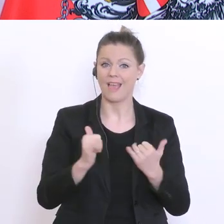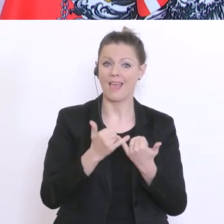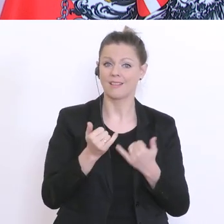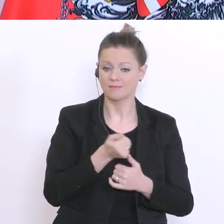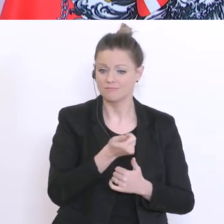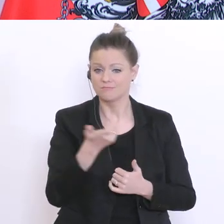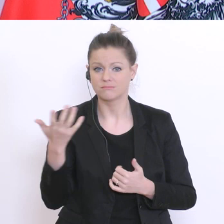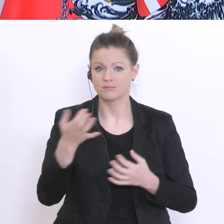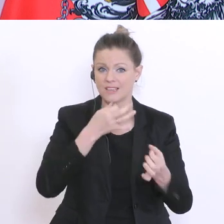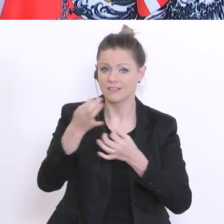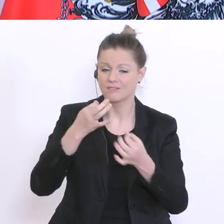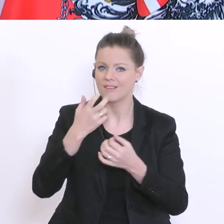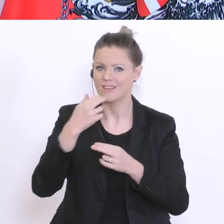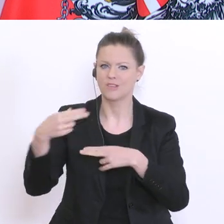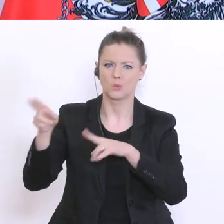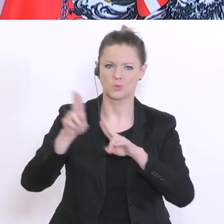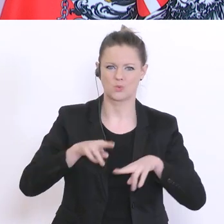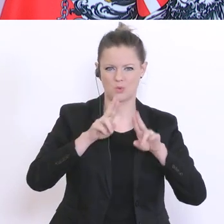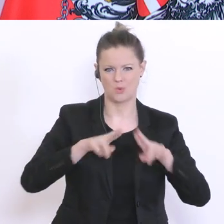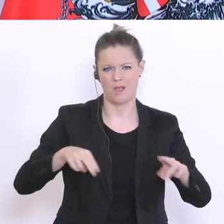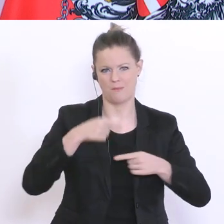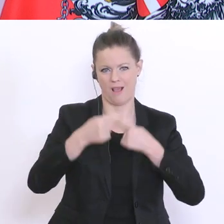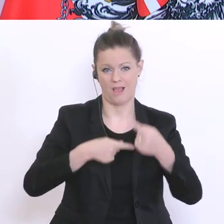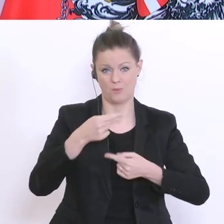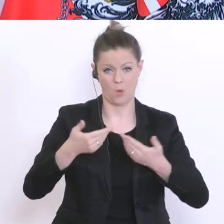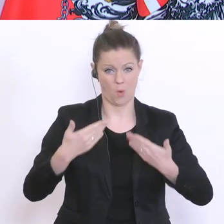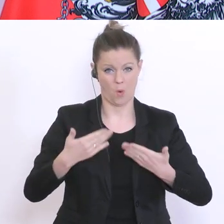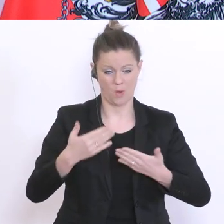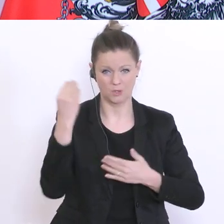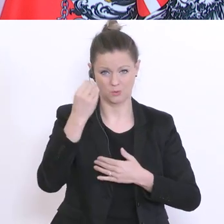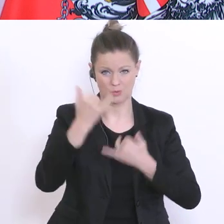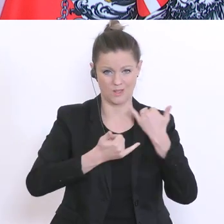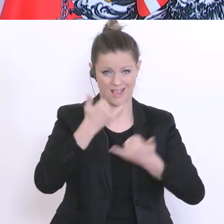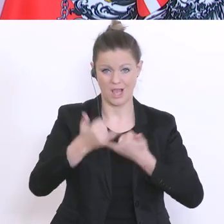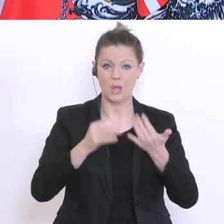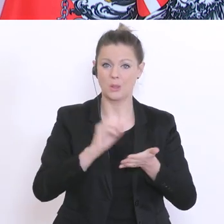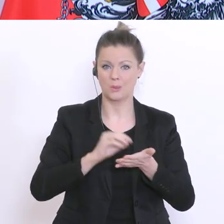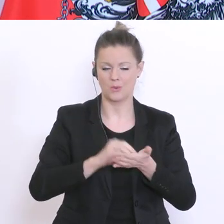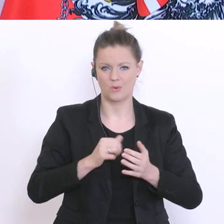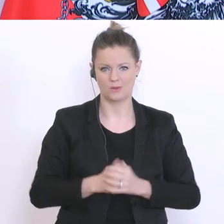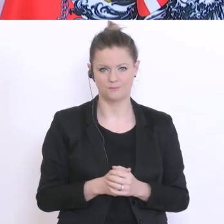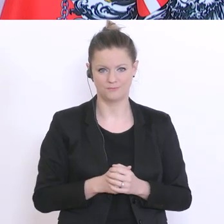zur Normalität noch in diesem Schuljahr und auch große Experimente mit den Schulferien,